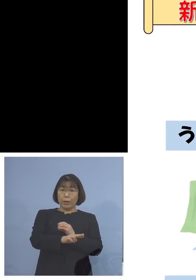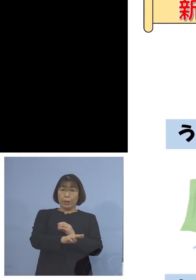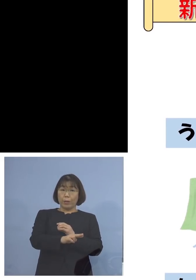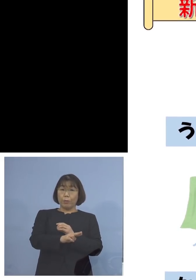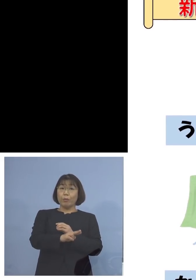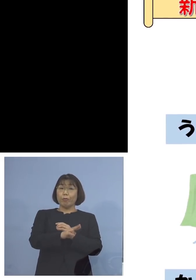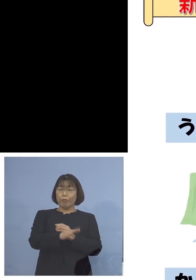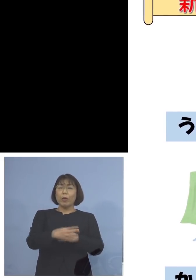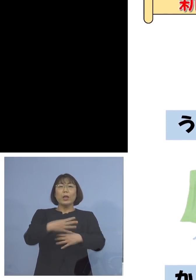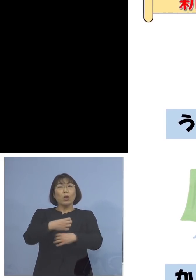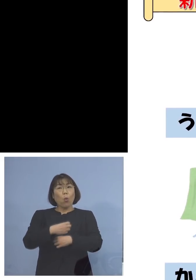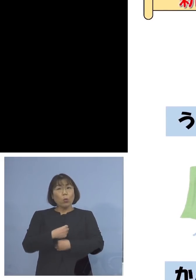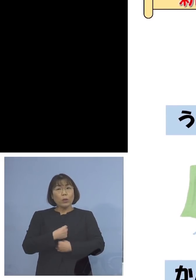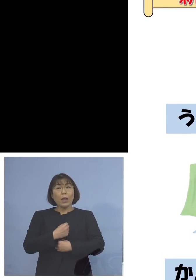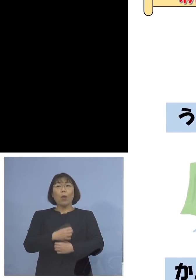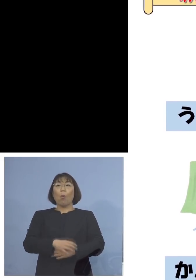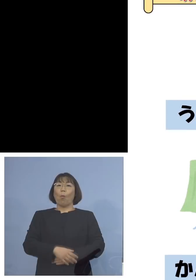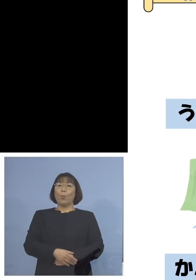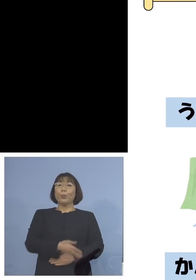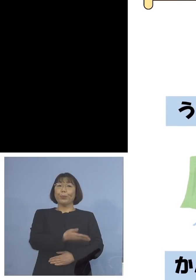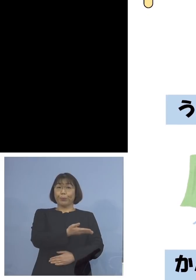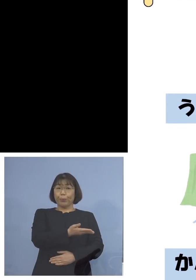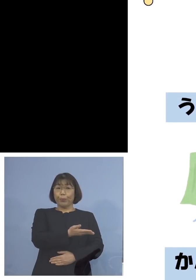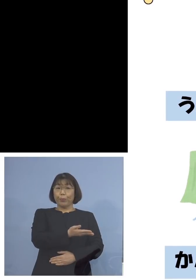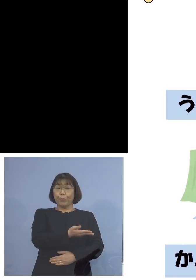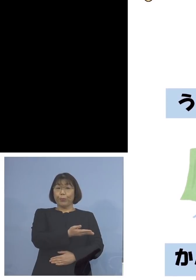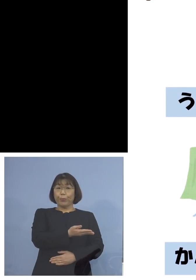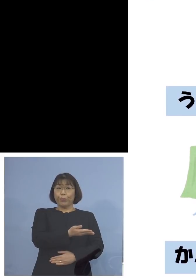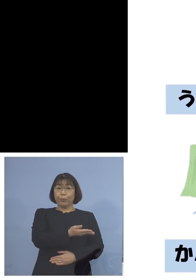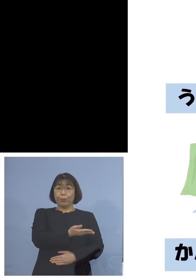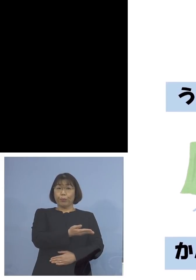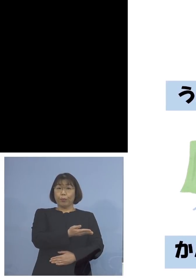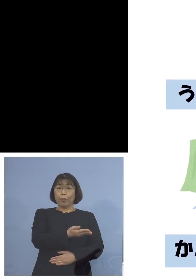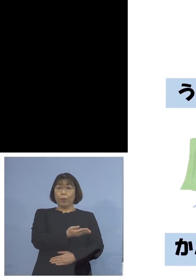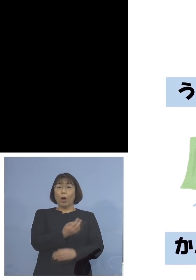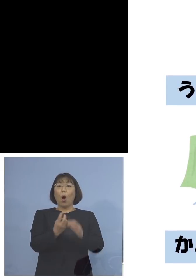気をつけようということで ぶたさんがうがいしていたり